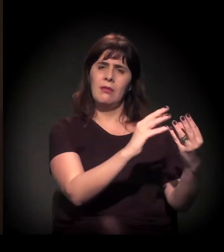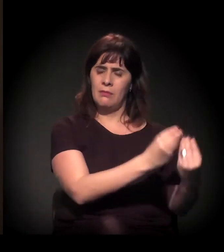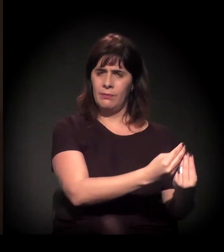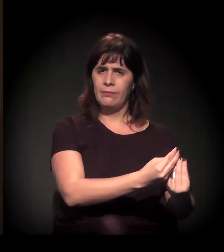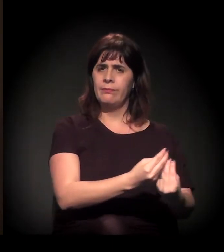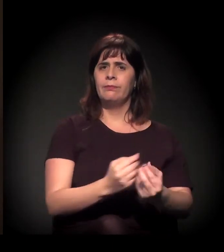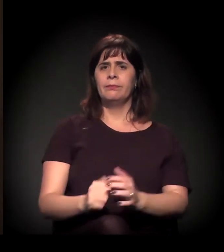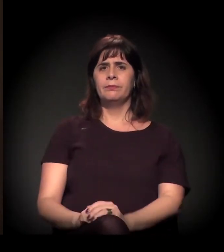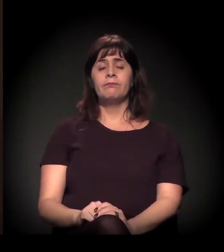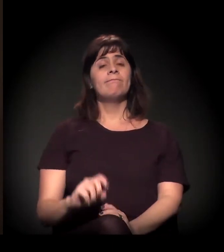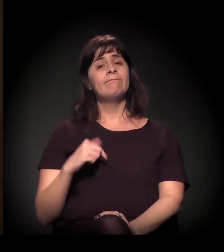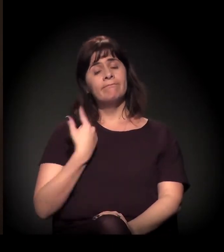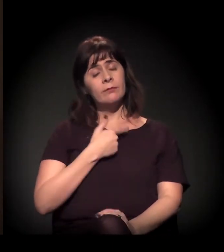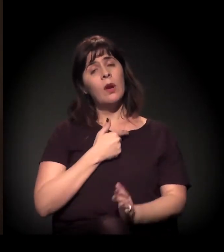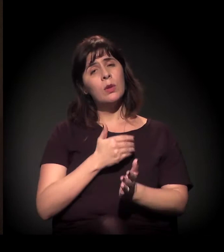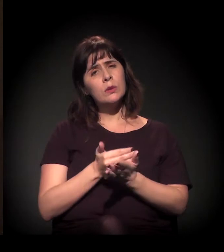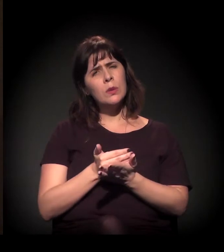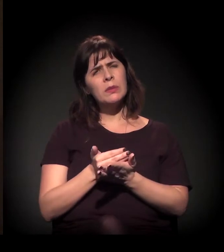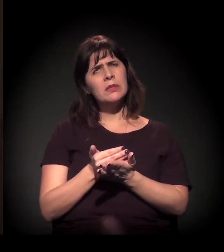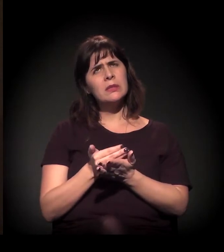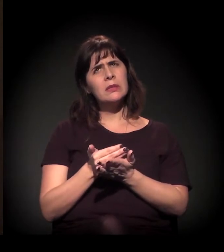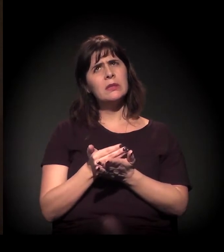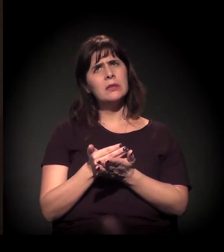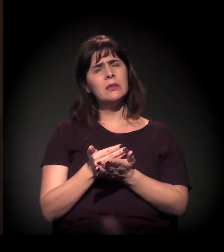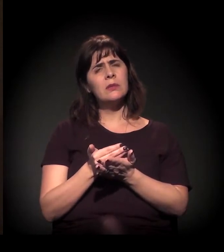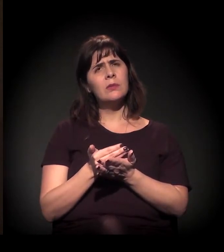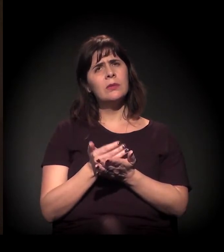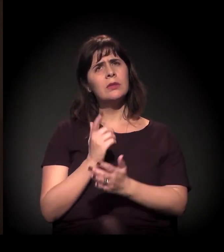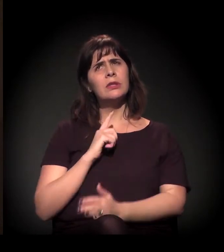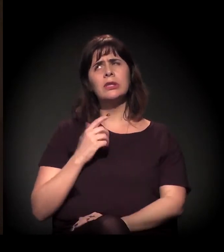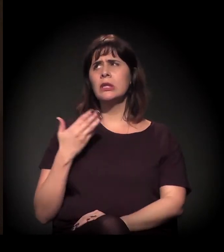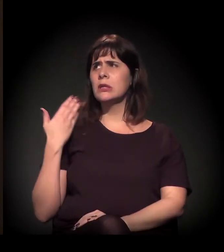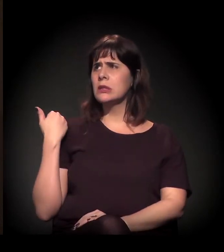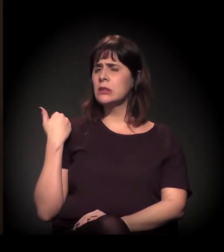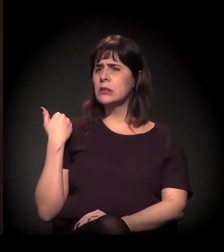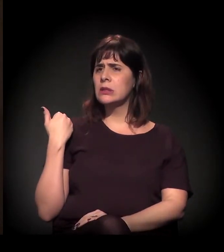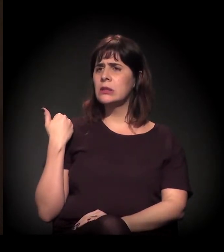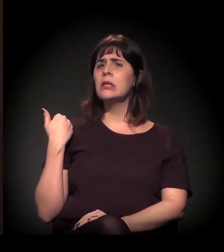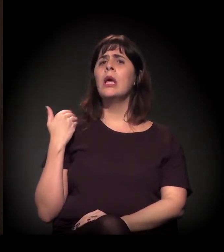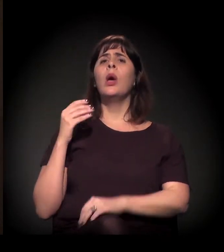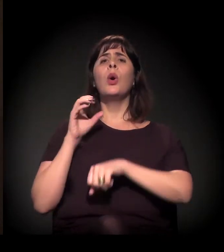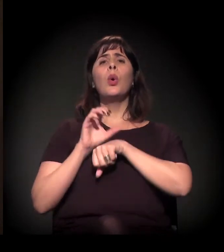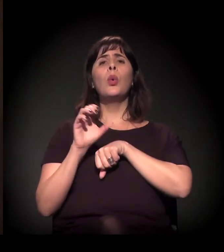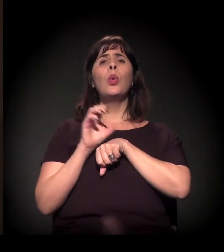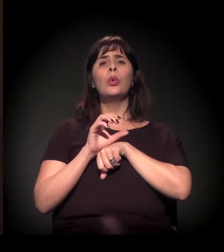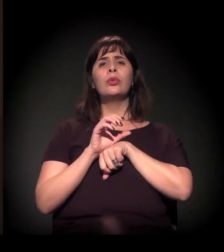Nós começamos ali... Antes nós tínhamos cursos itinerantes